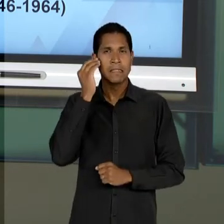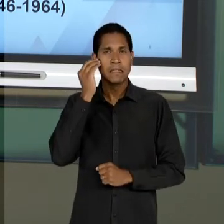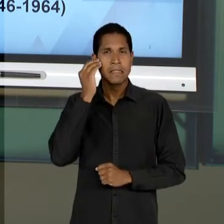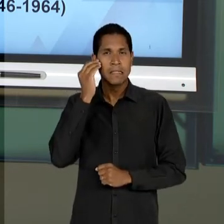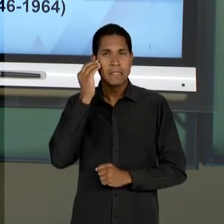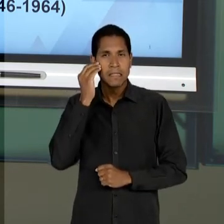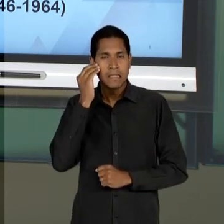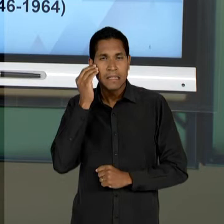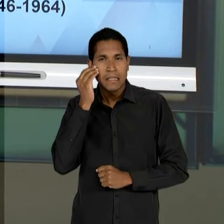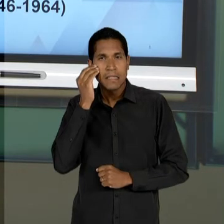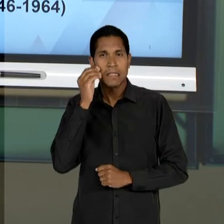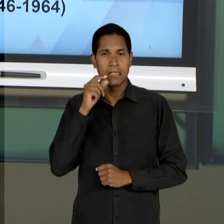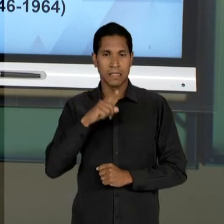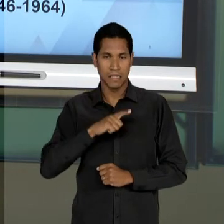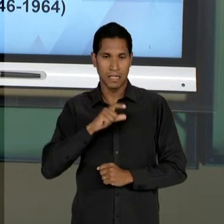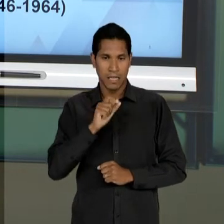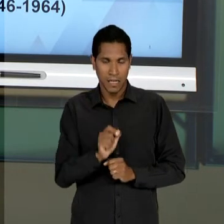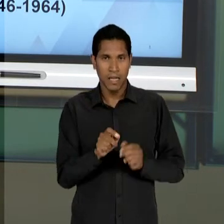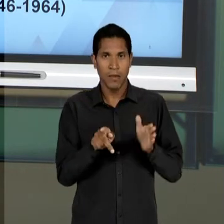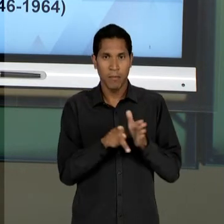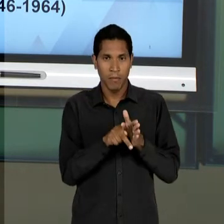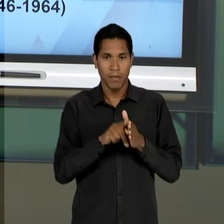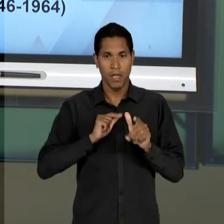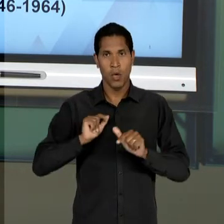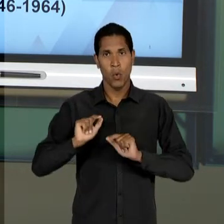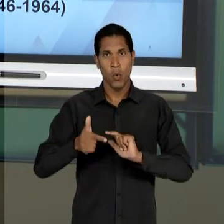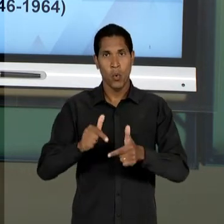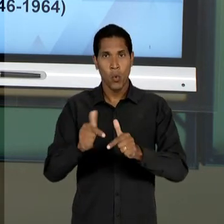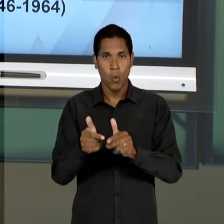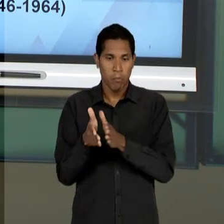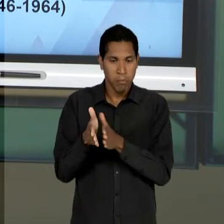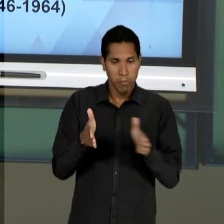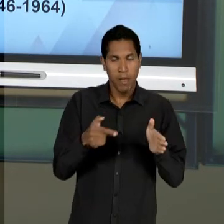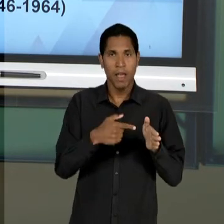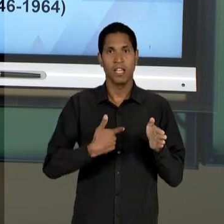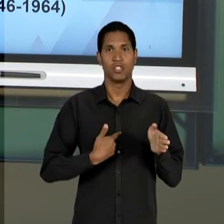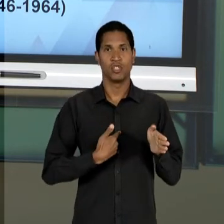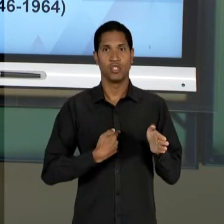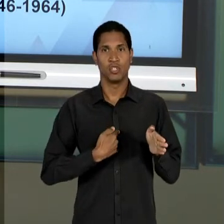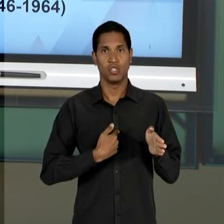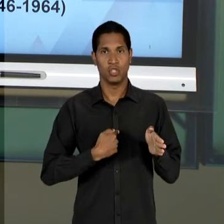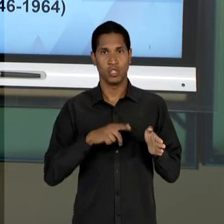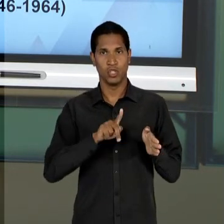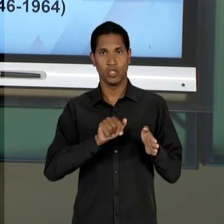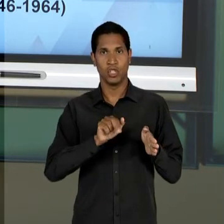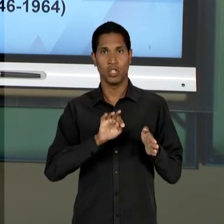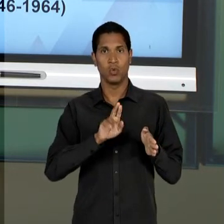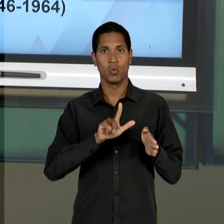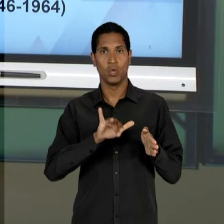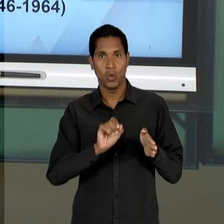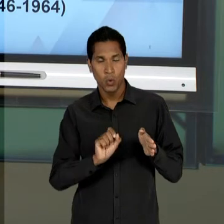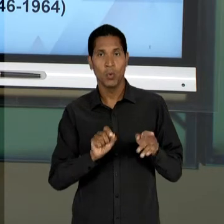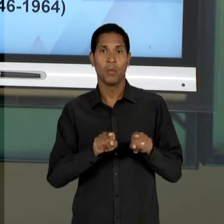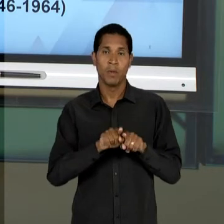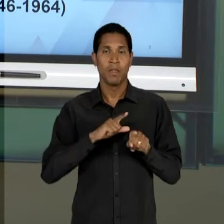RELAÇÃO AO LEGADO DA ERA VARGAS E TENTAR CONSTRUIR UMA EDUCAÇÃO DEMOCRÁTICA DESMONTANDO,